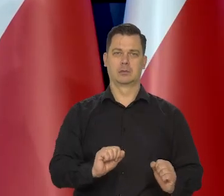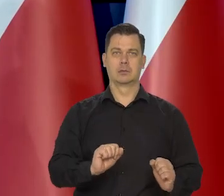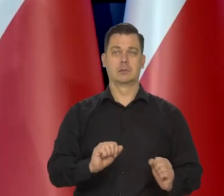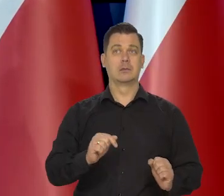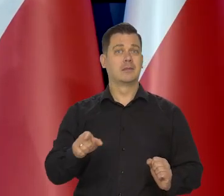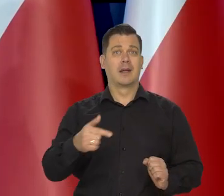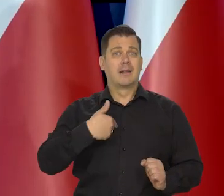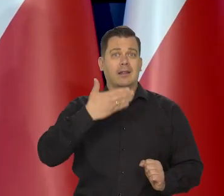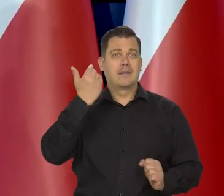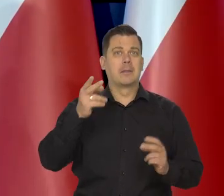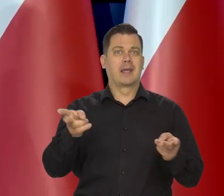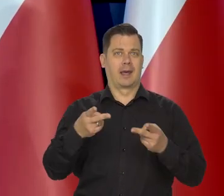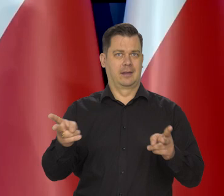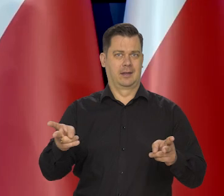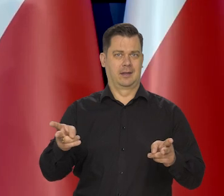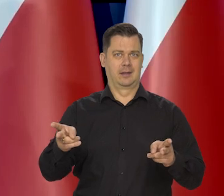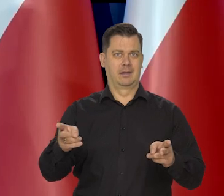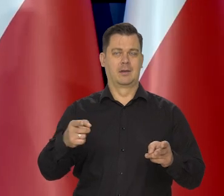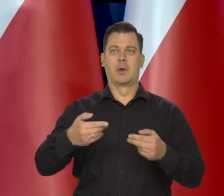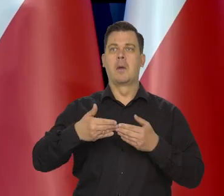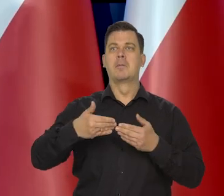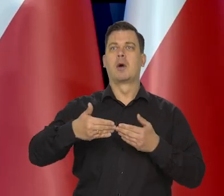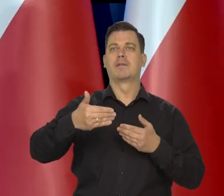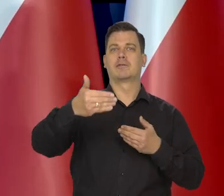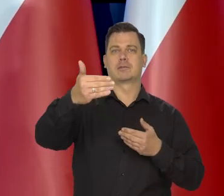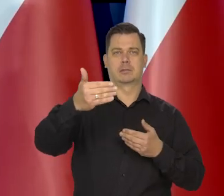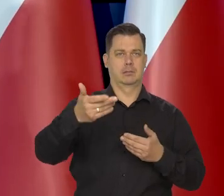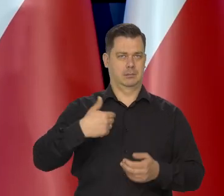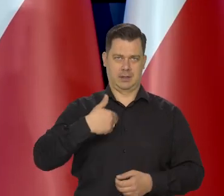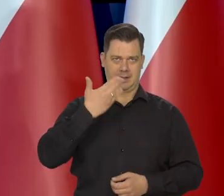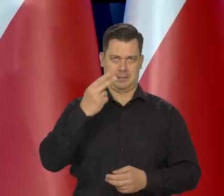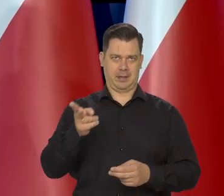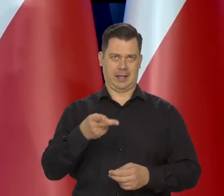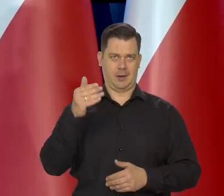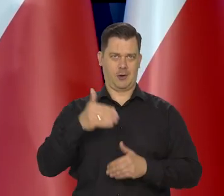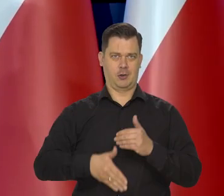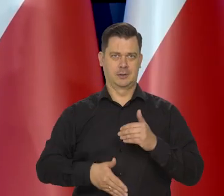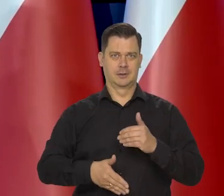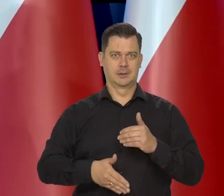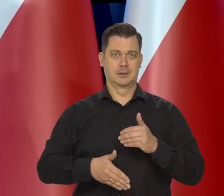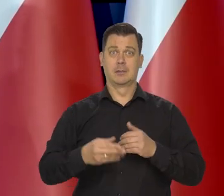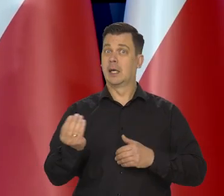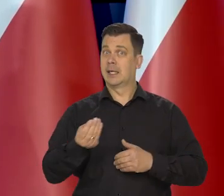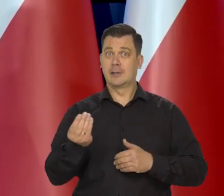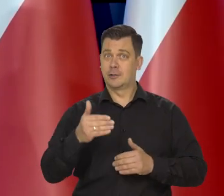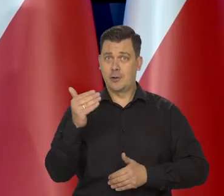my nawet nie zamykamy cyklu podwyżek. My oficjalnie formalnie nie zamykamy cyklu podróży,